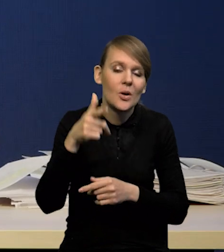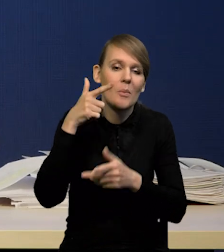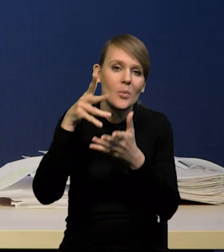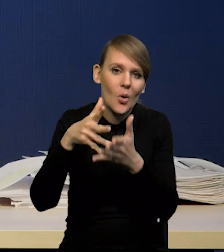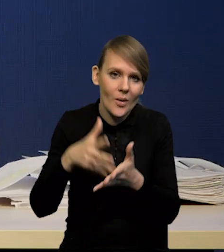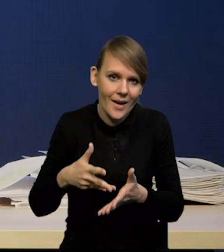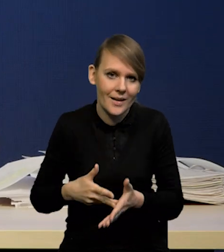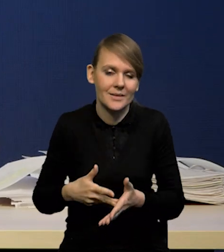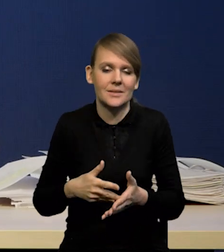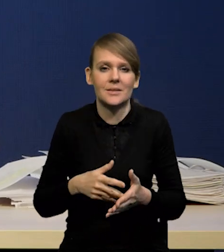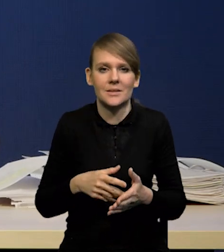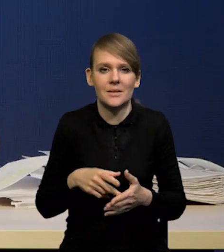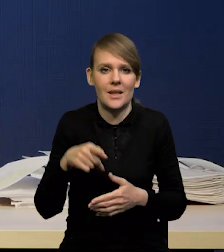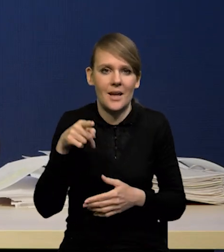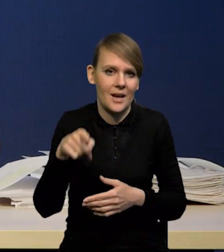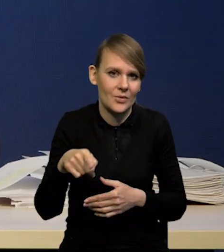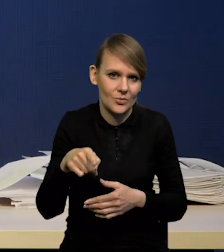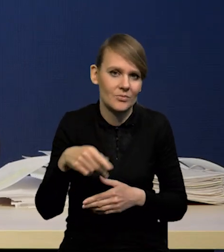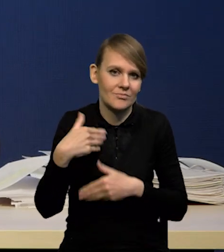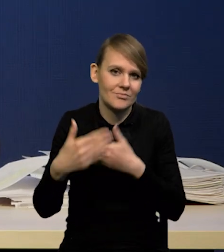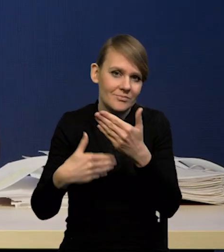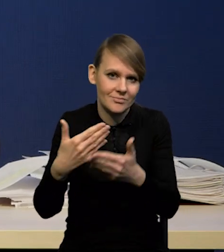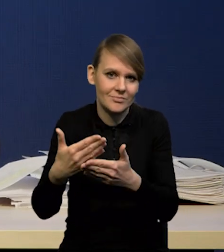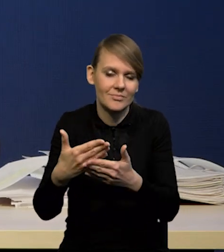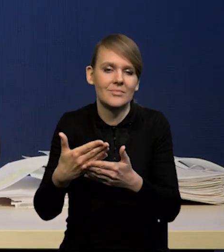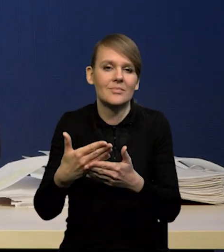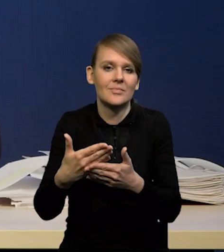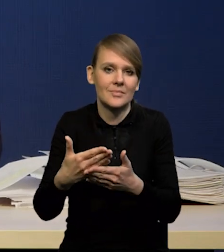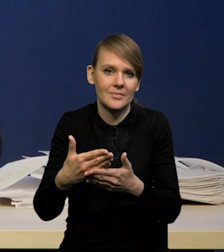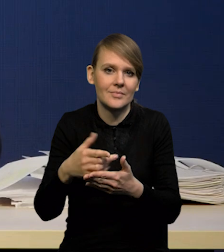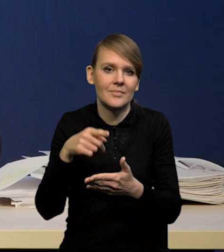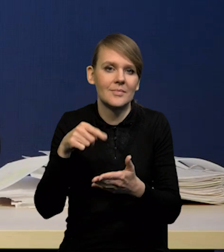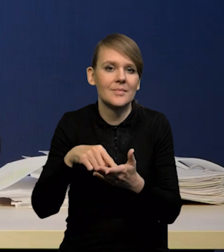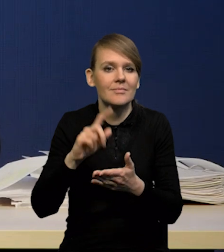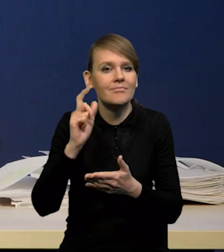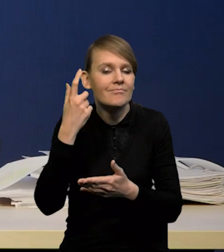i od przyszłych rozkładów ścieżek wokół ścieżek przyszłych ścieżek centralnych.